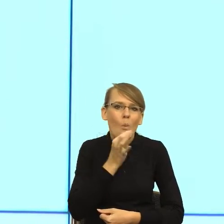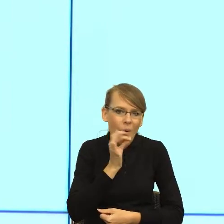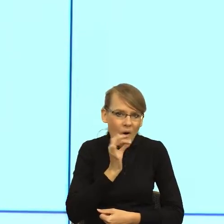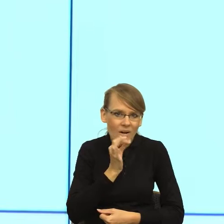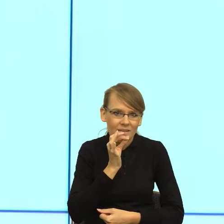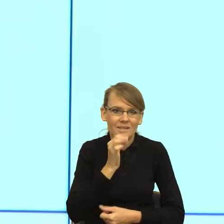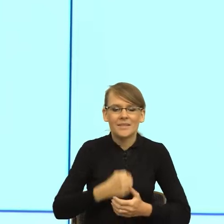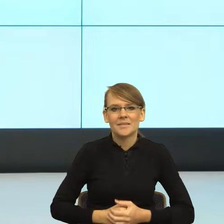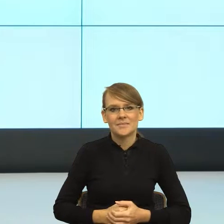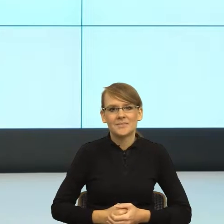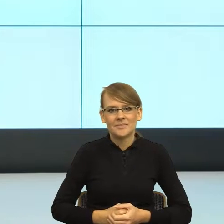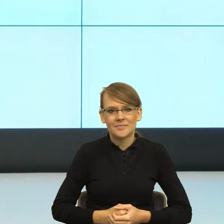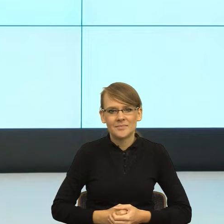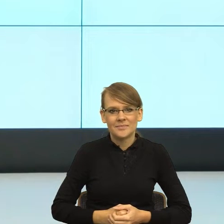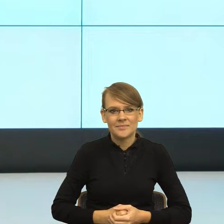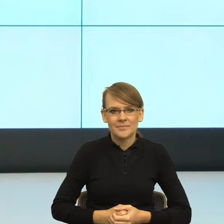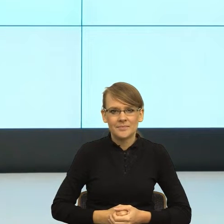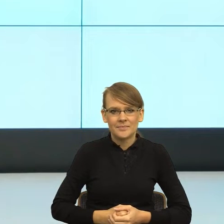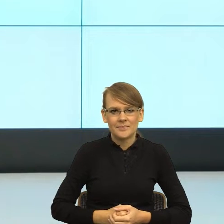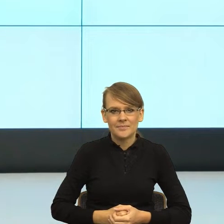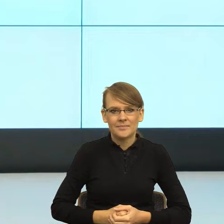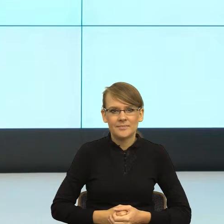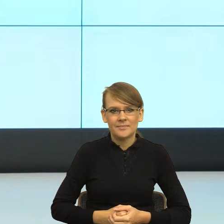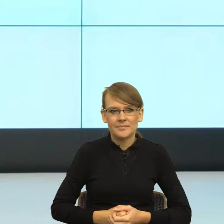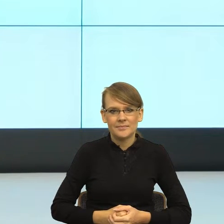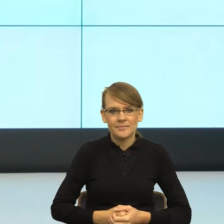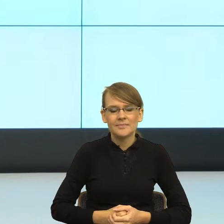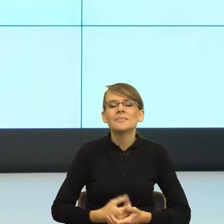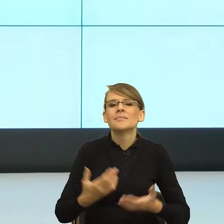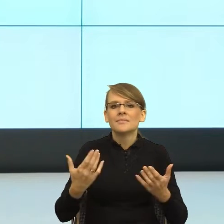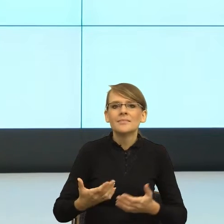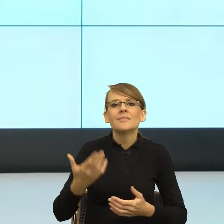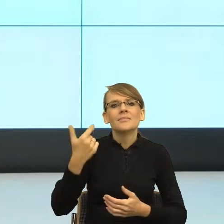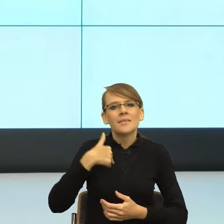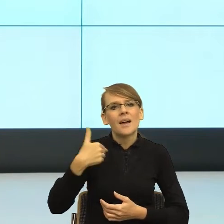sama mam kłopot, to prowadziłam prace magisterskie i ponieważ